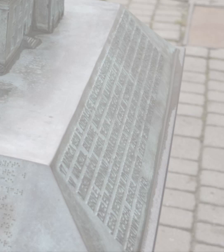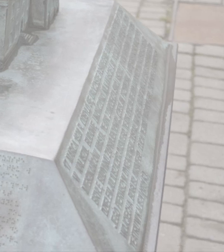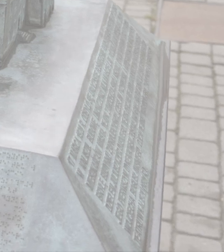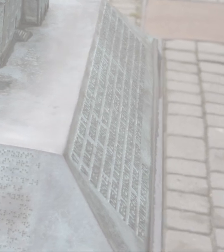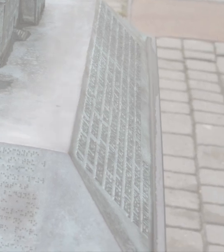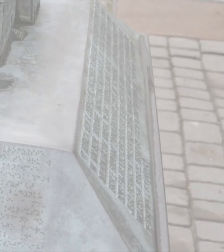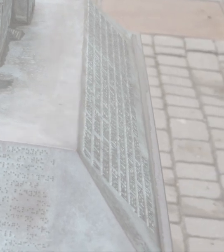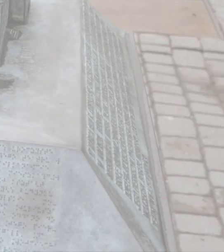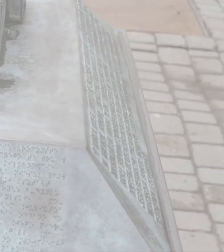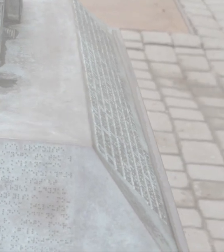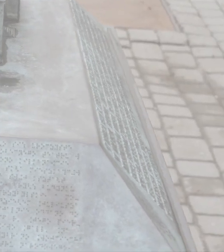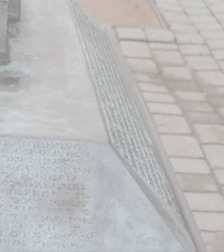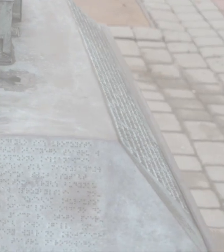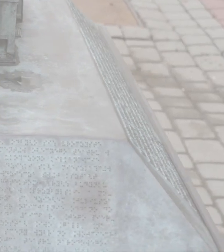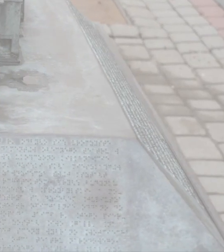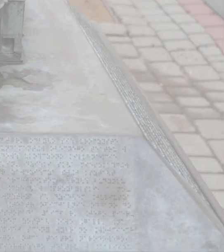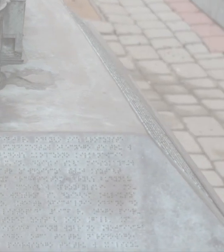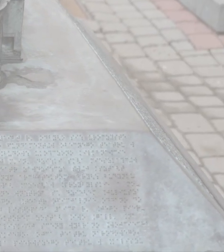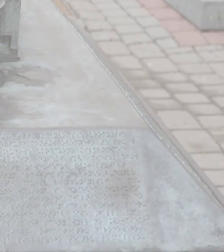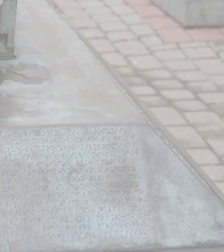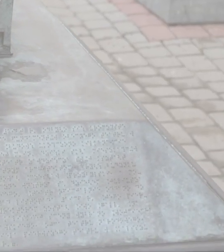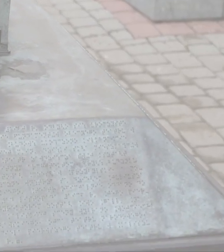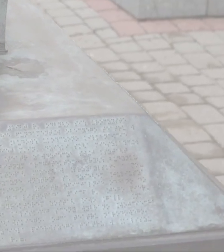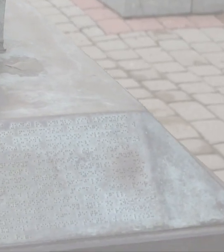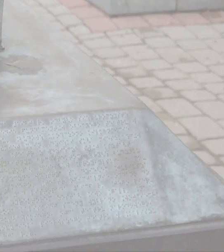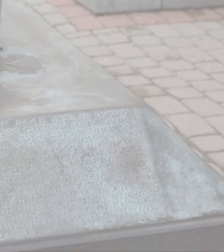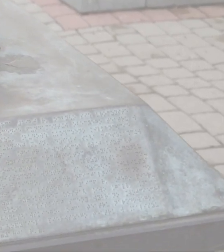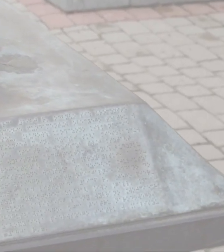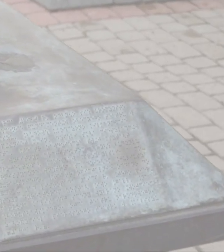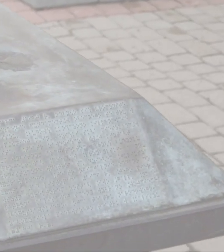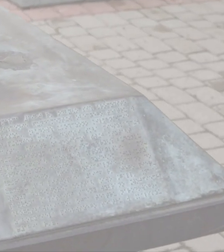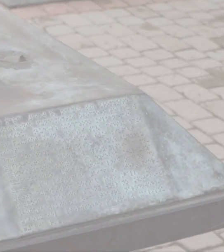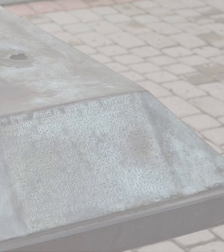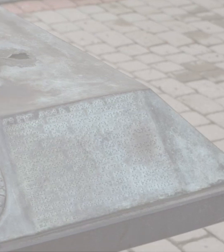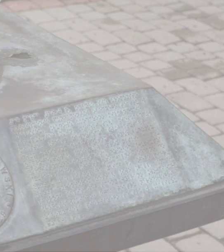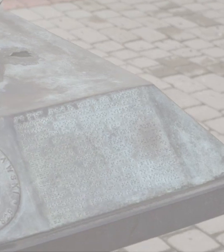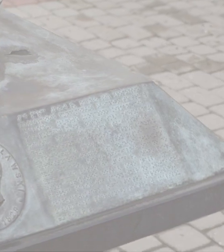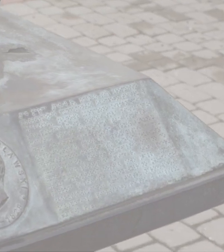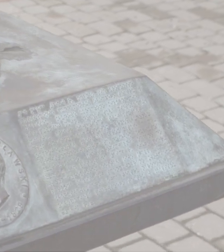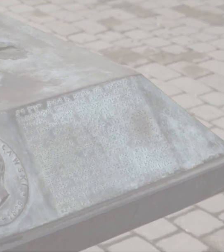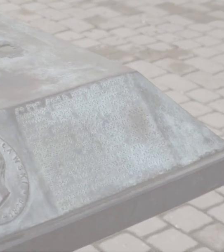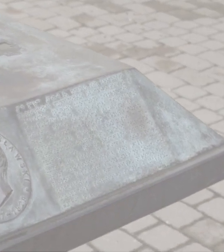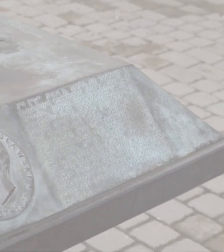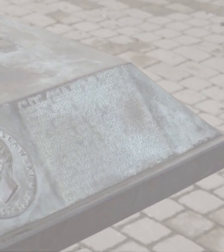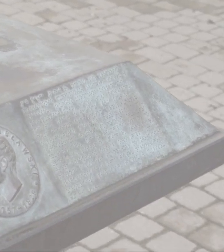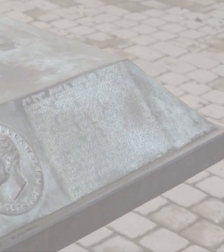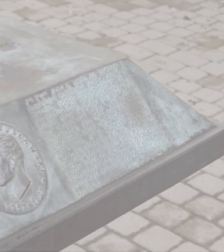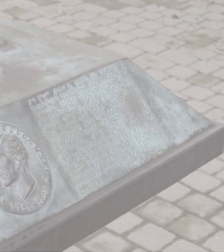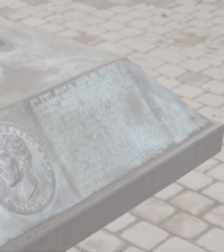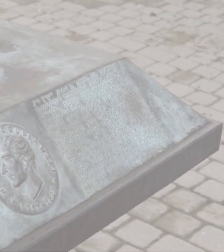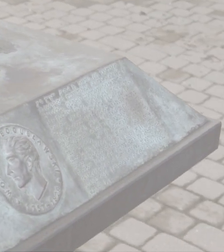Dzień dobry tu Wojciech Bogusławski na ekranie widać zdjęcia obrazujące narrację lektorki